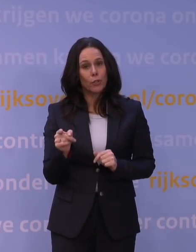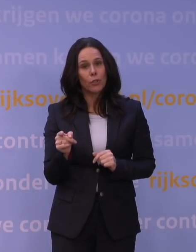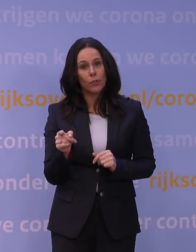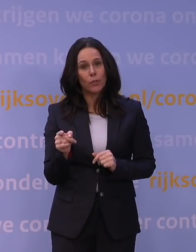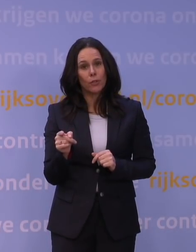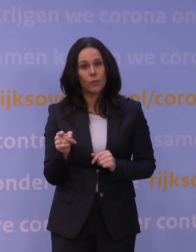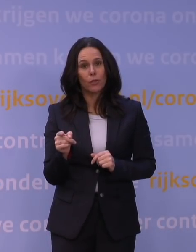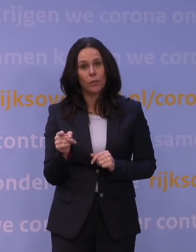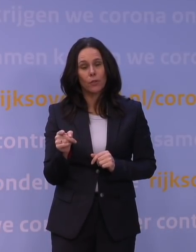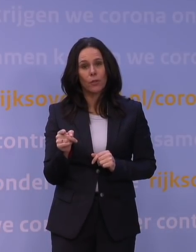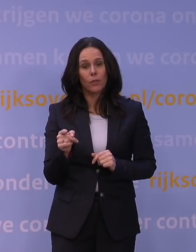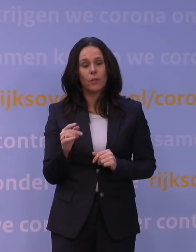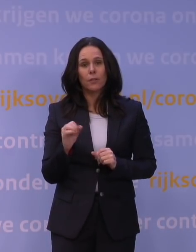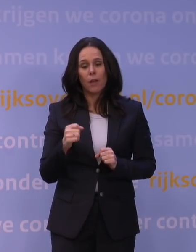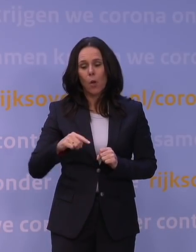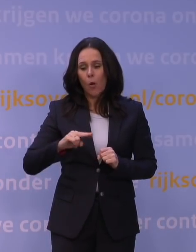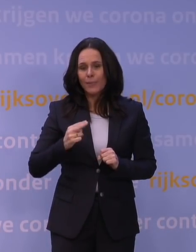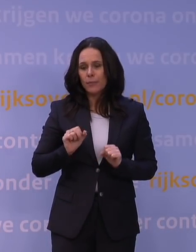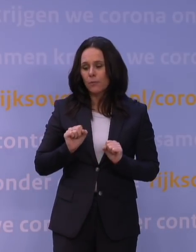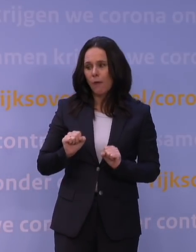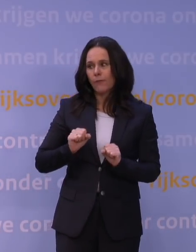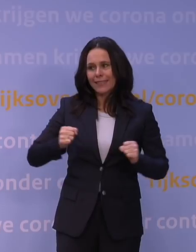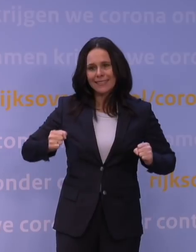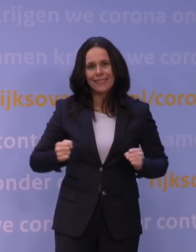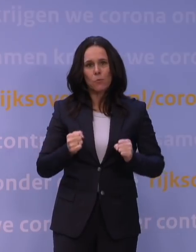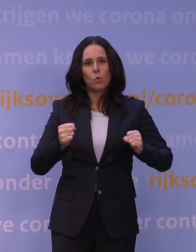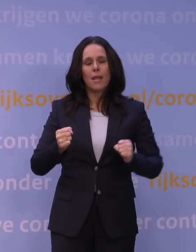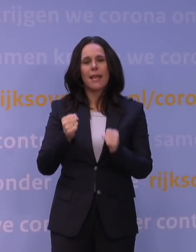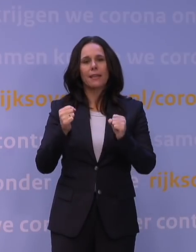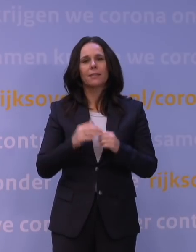die afweer weer kan stimuleren, dat je uiteindelijk voldoende kruisreactie krijgt,